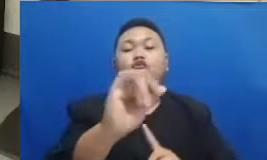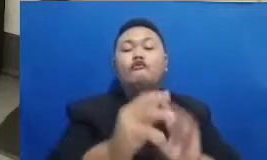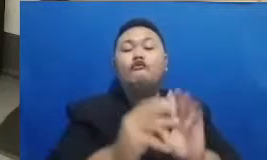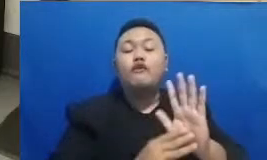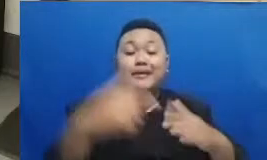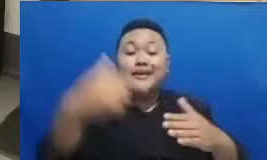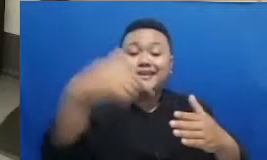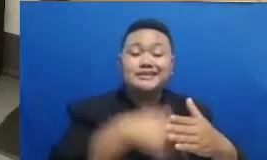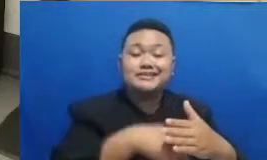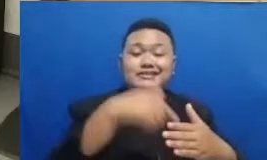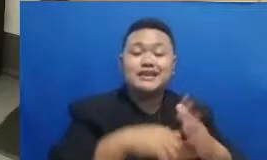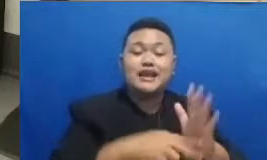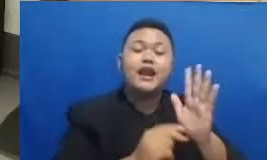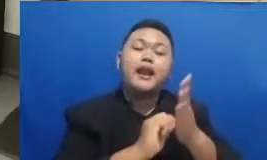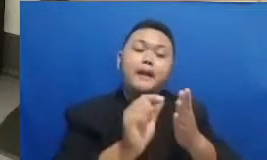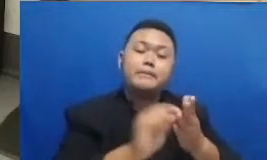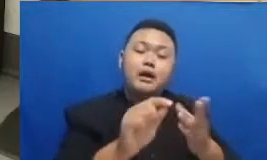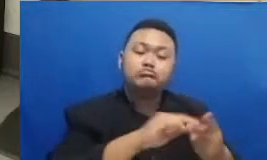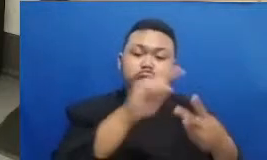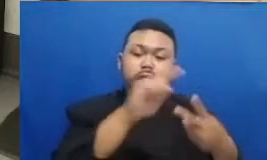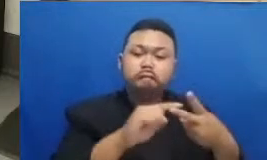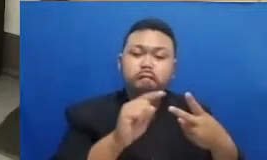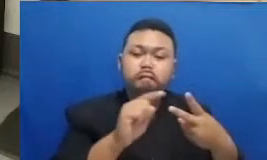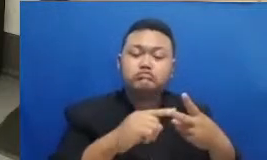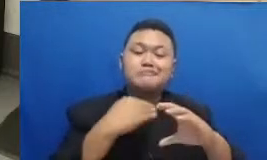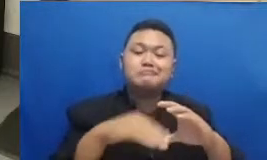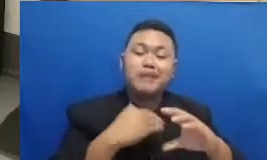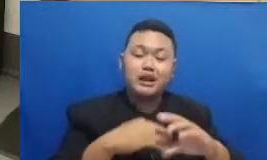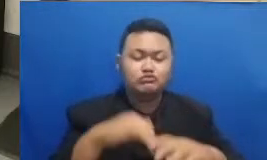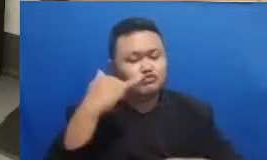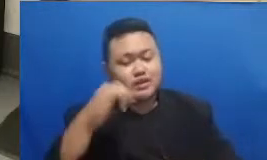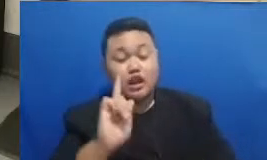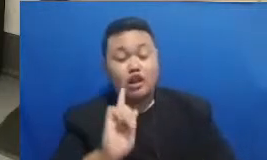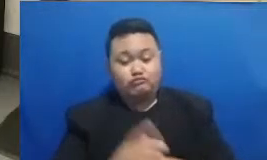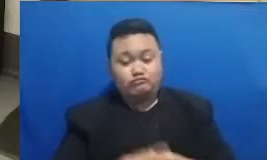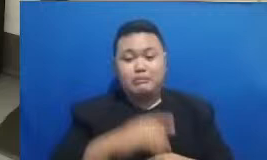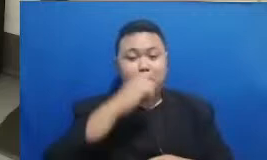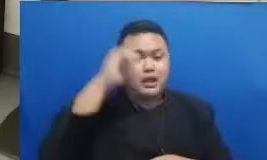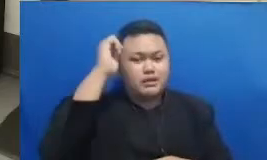juga email yang bisa kami hubungi seandainya Bapak dan Ibu menang memang hanya dua pemenang diantara